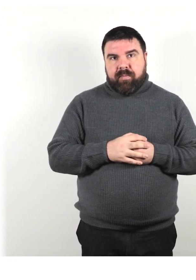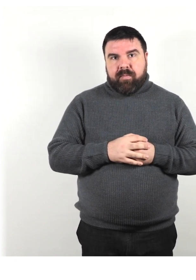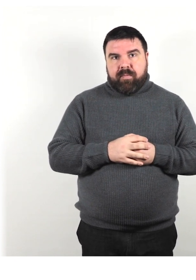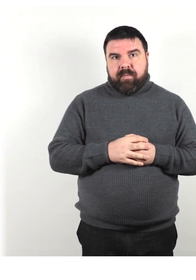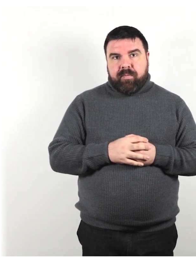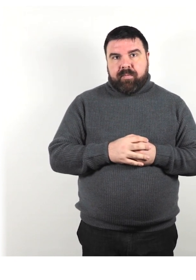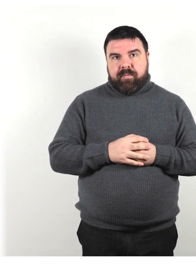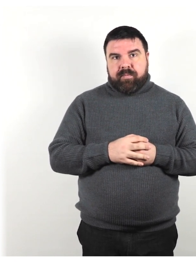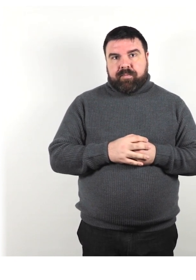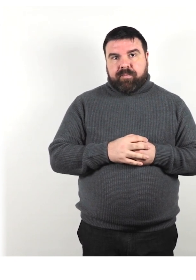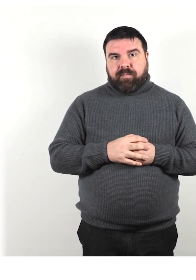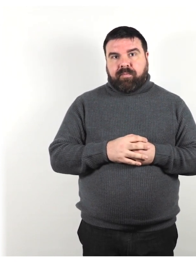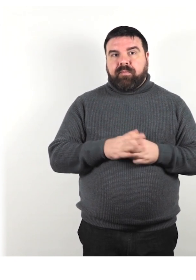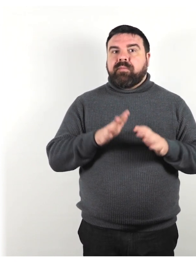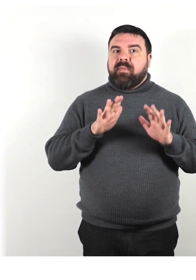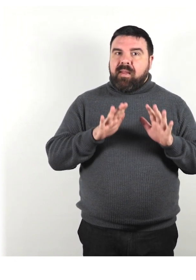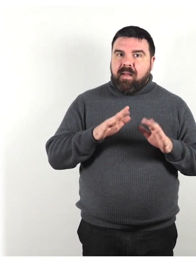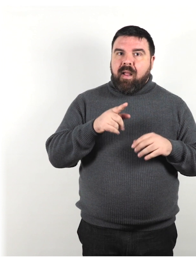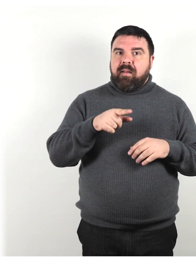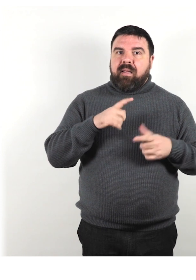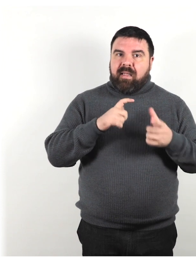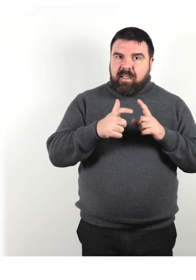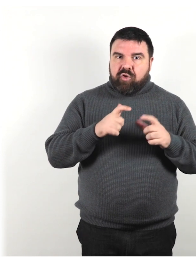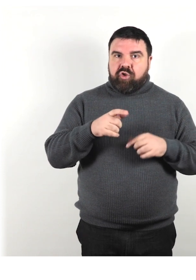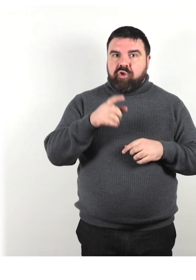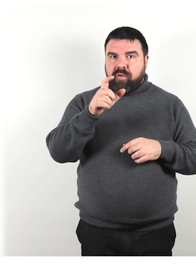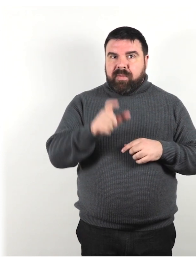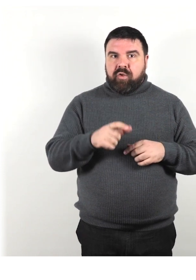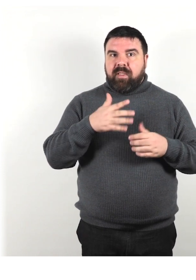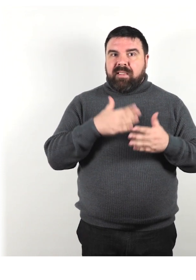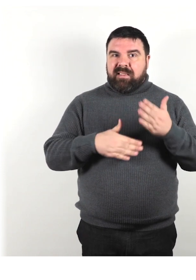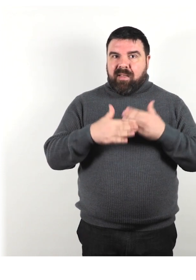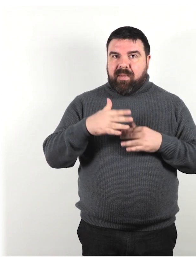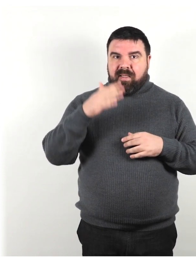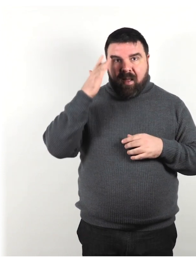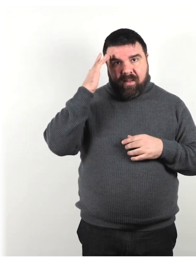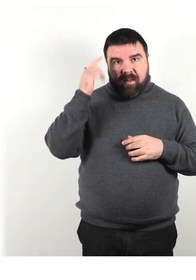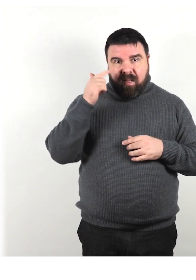Tratta e interagisci con la persona che ha una disabilità intellettiva come un adulto.